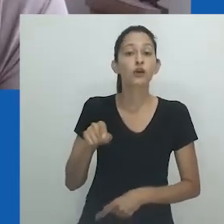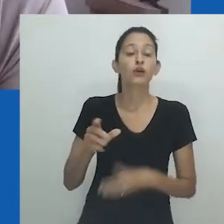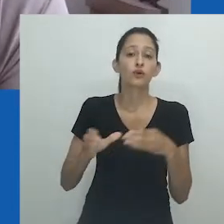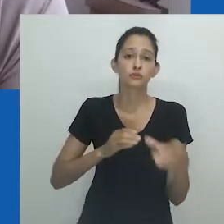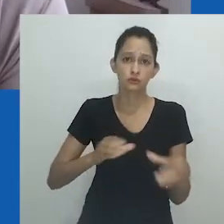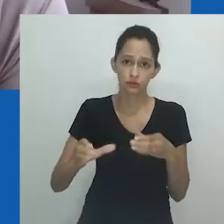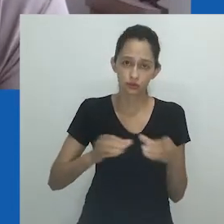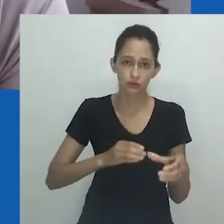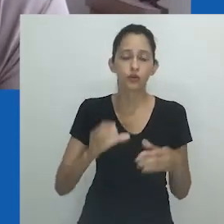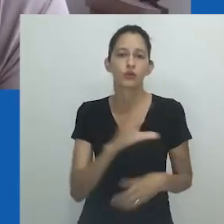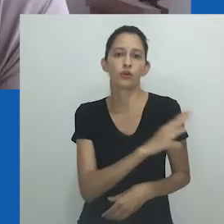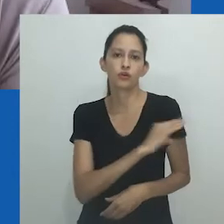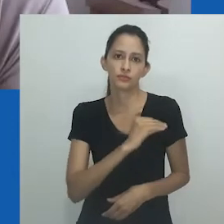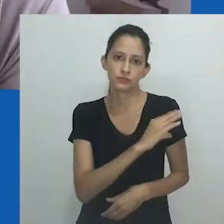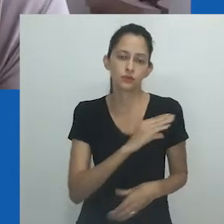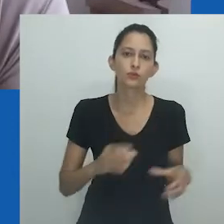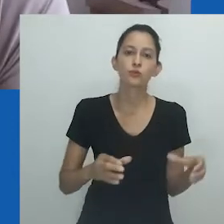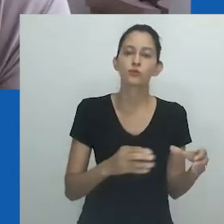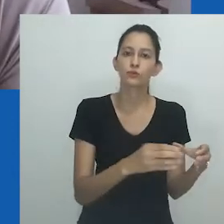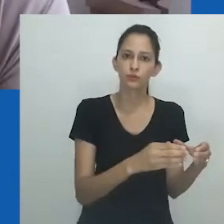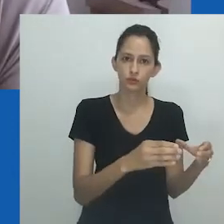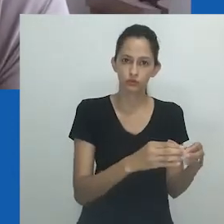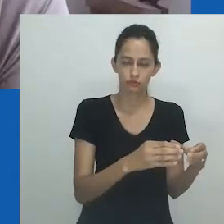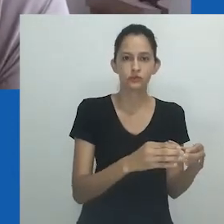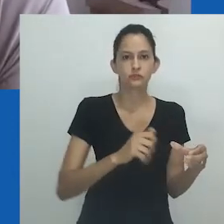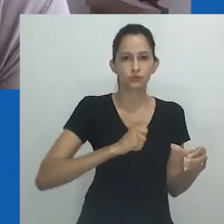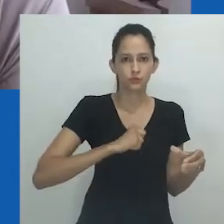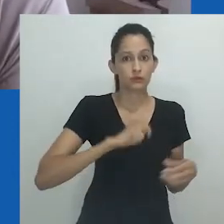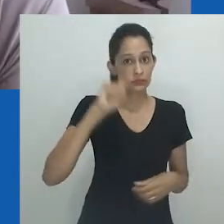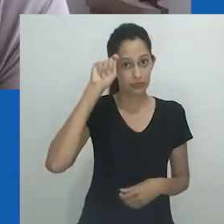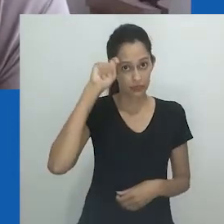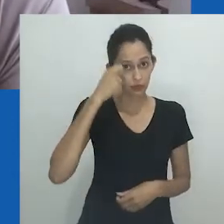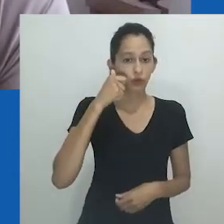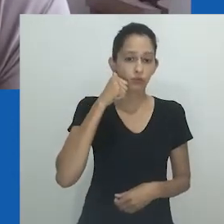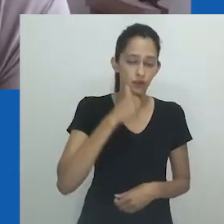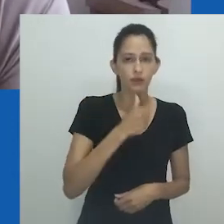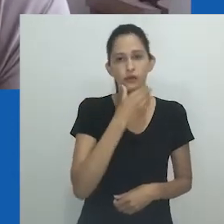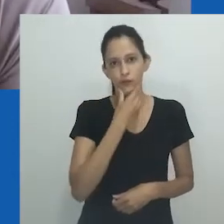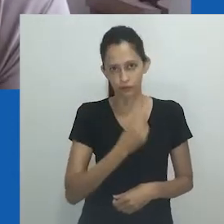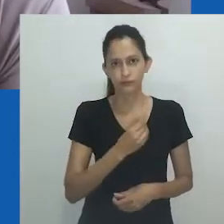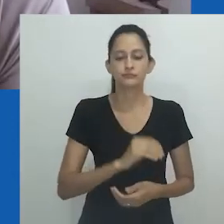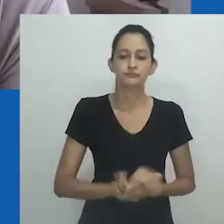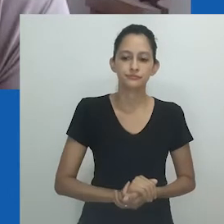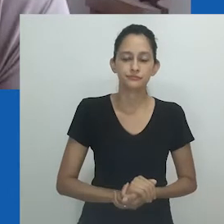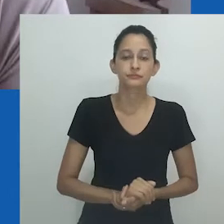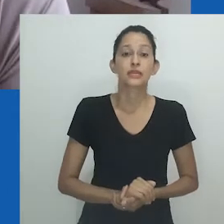que é a coordenadora do nosso Comitê de Antropólogas Negras e Antropólogos Negros.